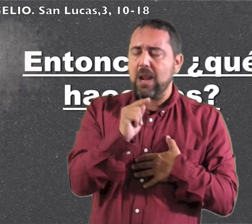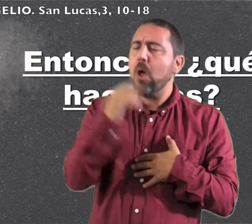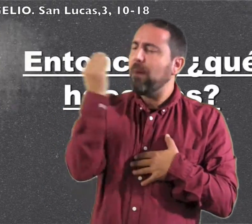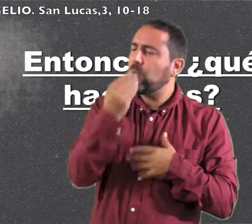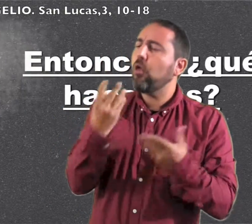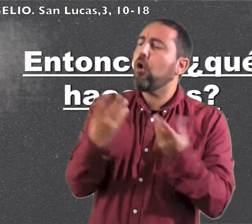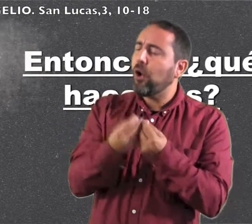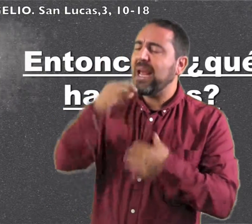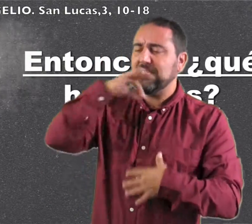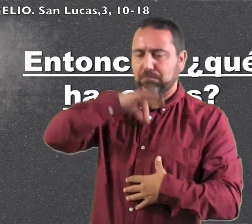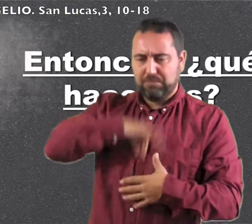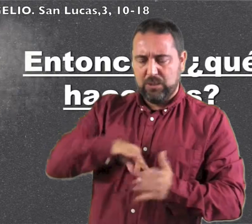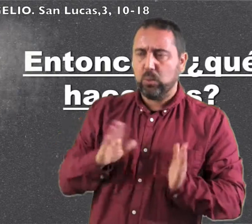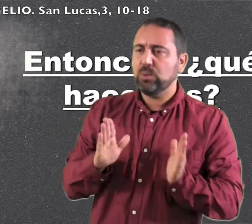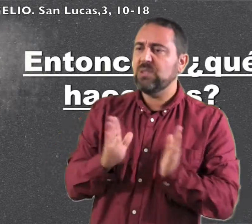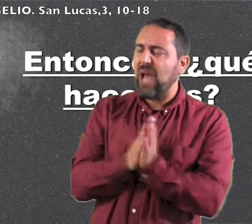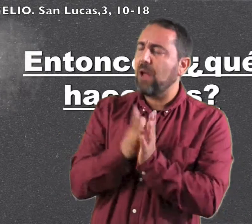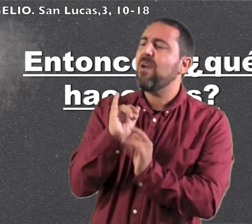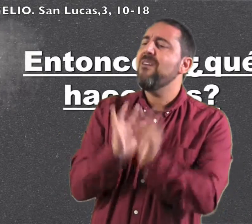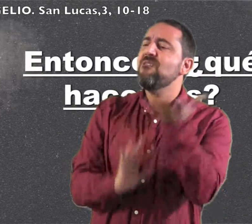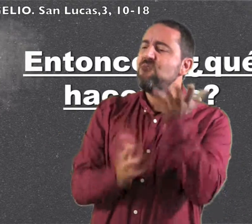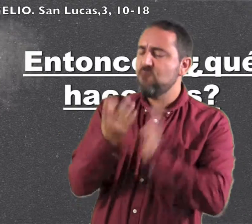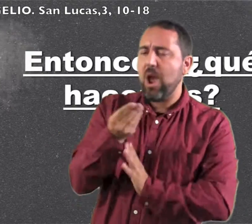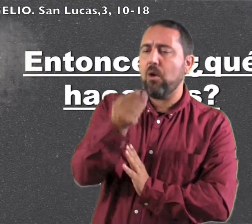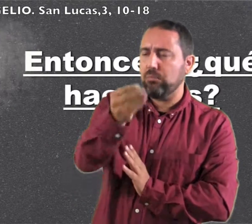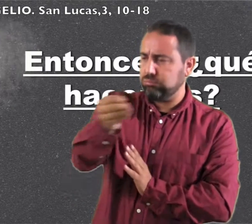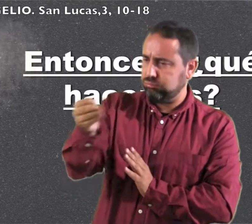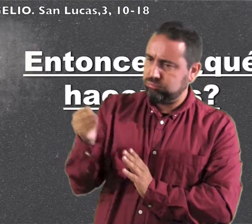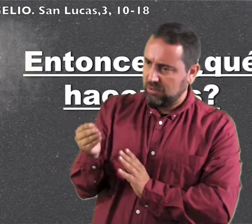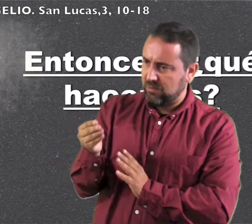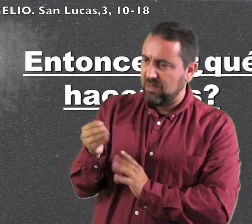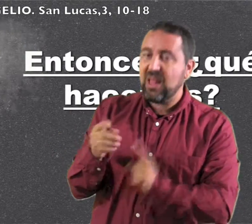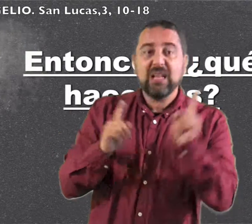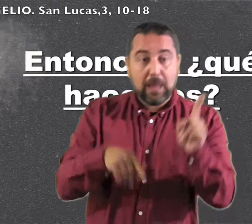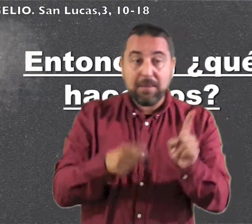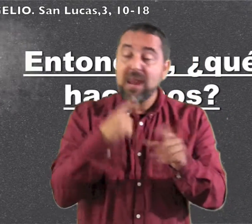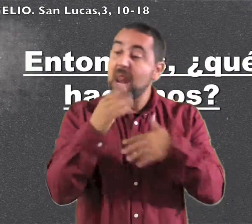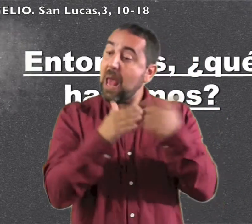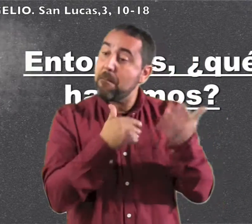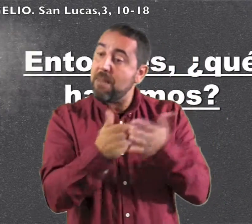Él os bautizará con Espíritu Santo